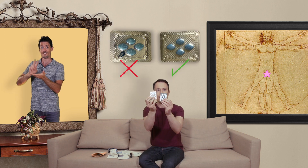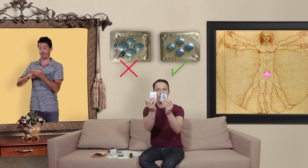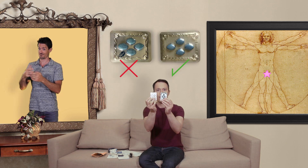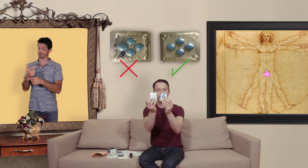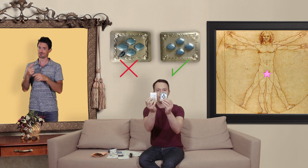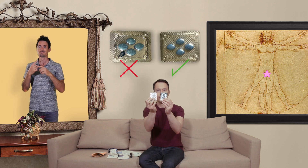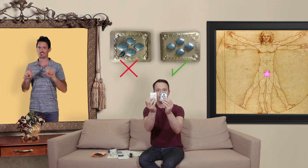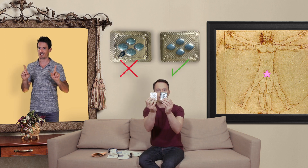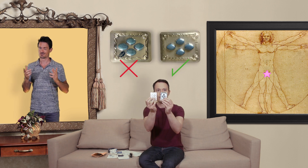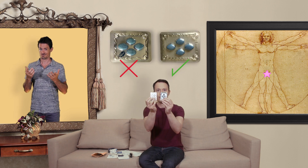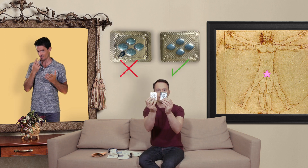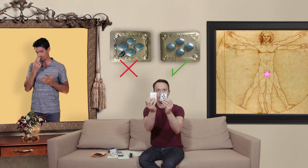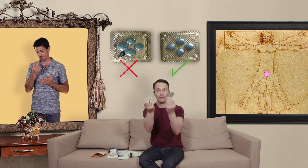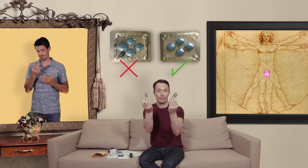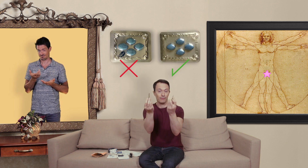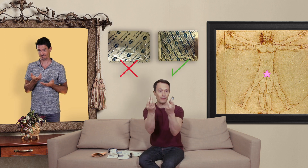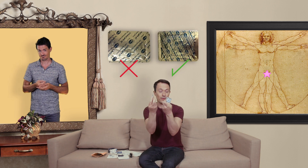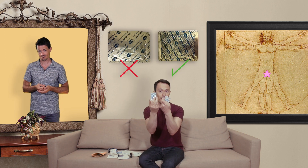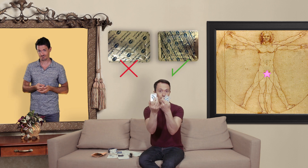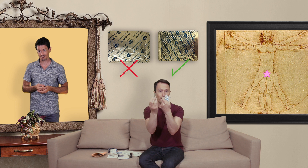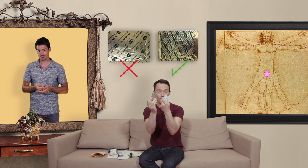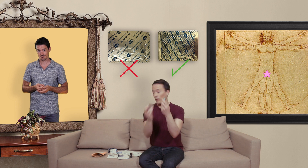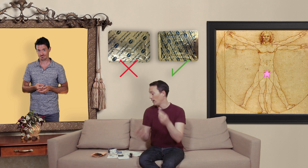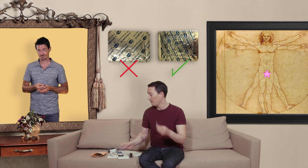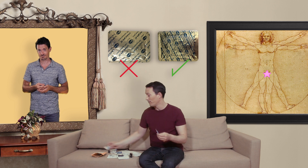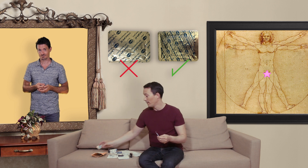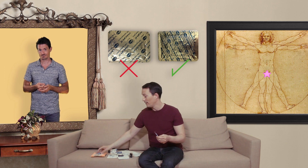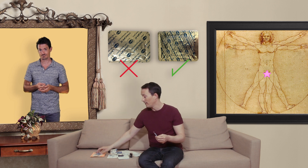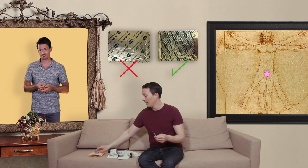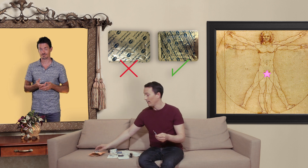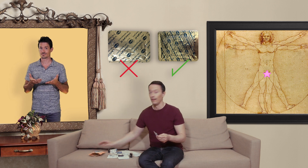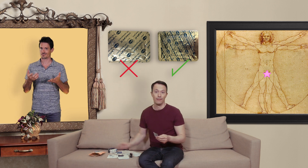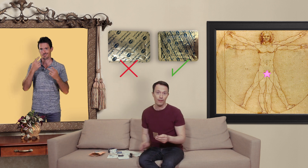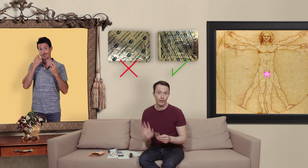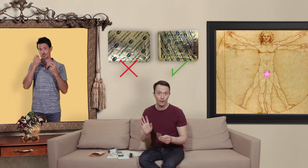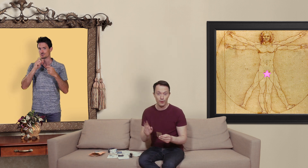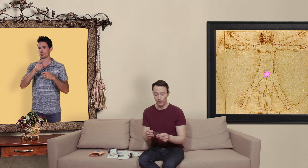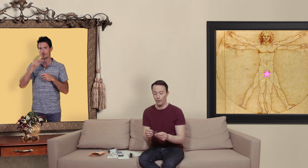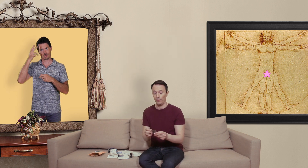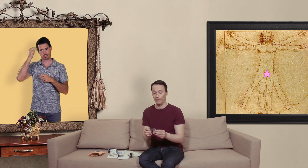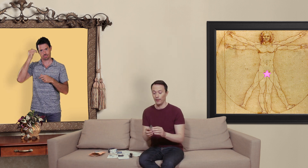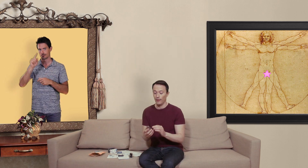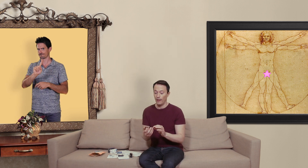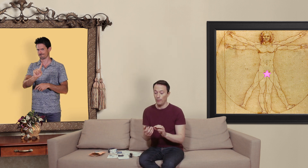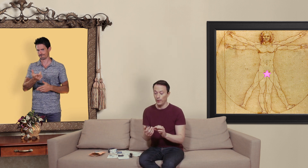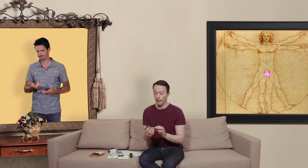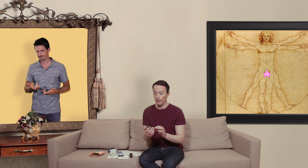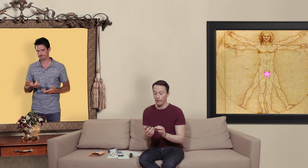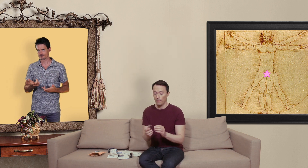c'est vrai donc voilà on faites attention à ce que vous commandez et puis ben